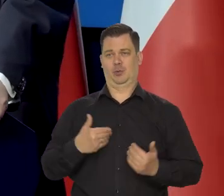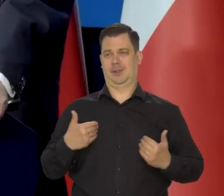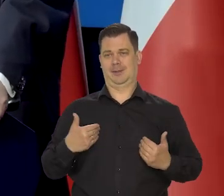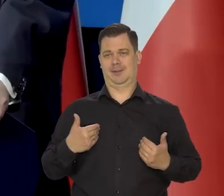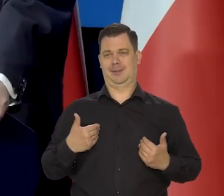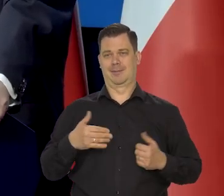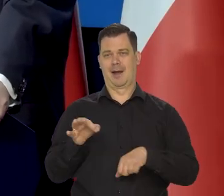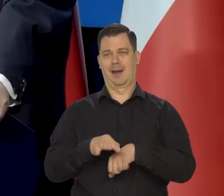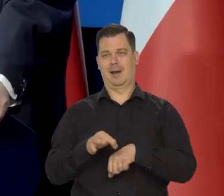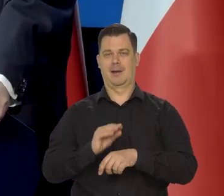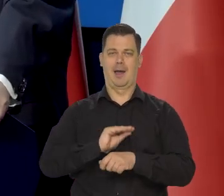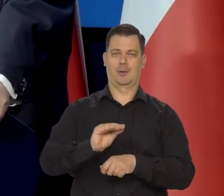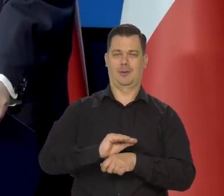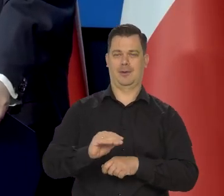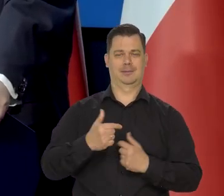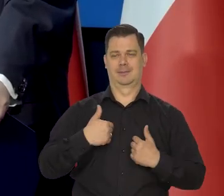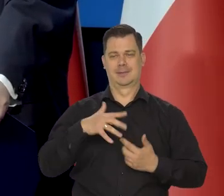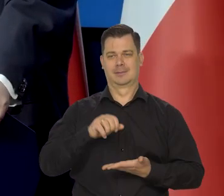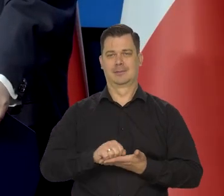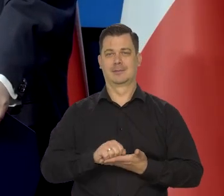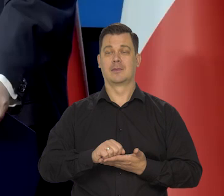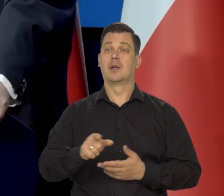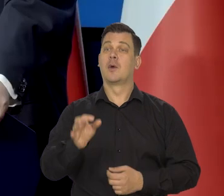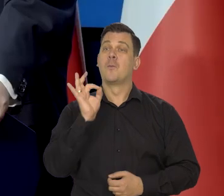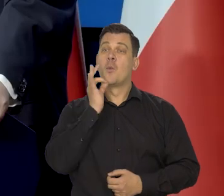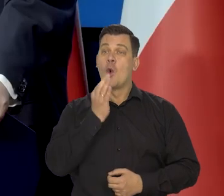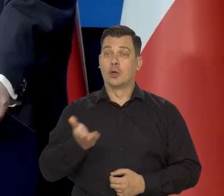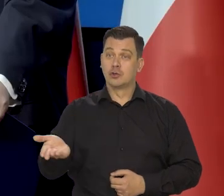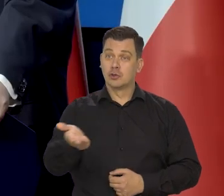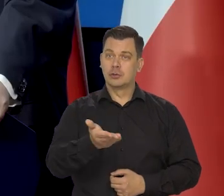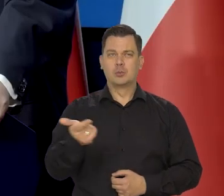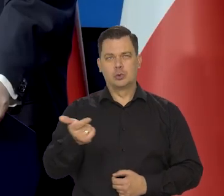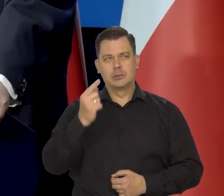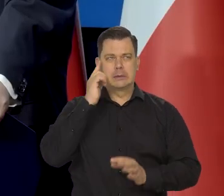ale państwo to musicie jako młodsze pokolenia, jakoś zgrabnie ustawić.